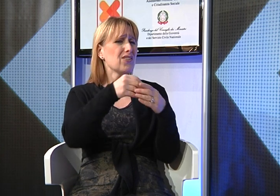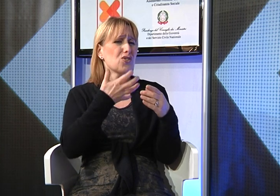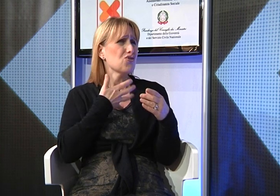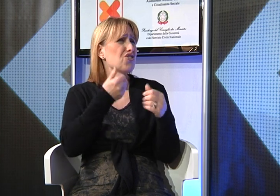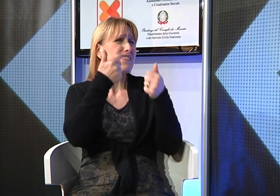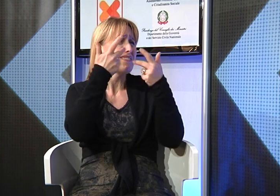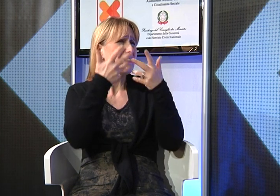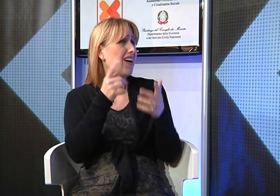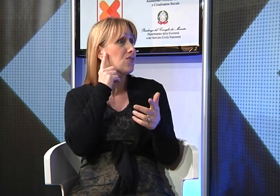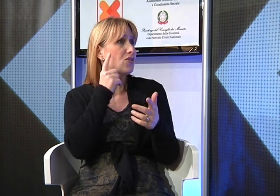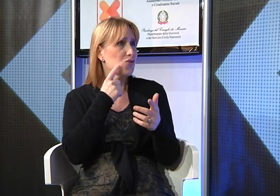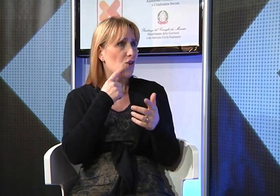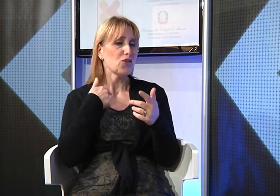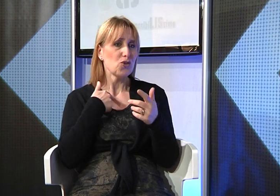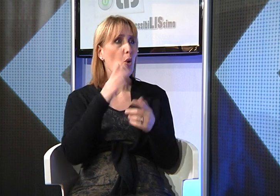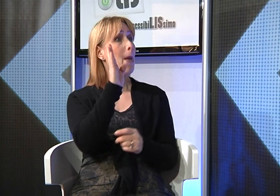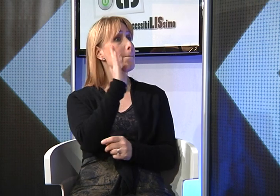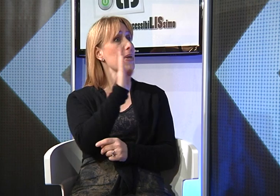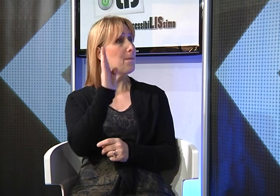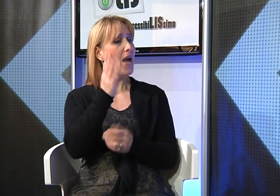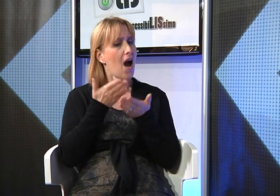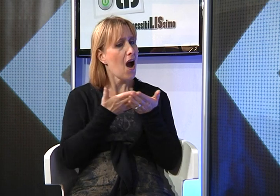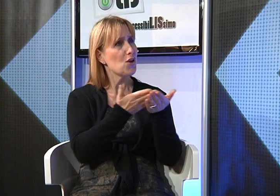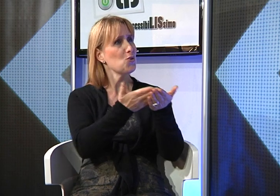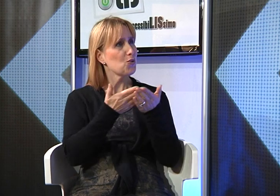nella comprensione della Bibbia pero' non semplice;